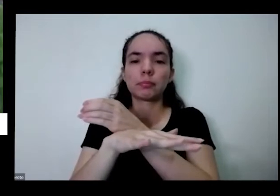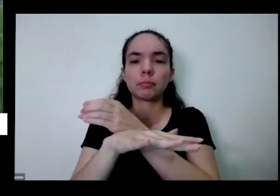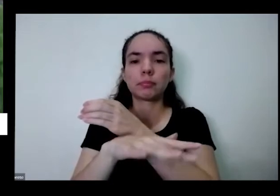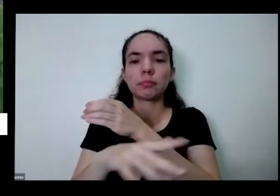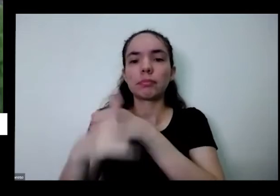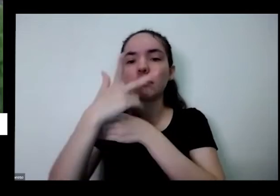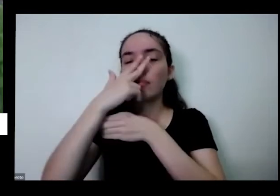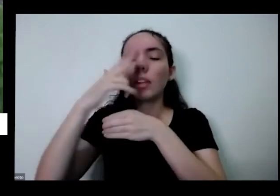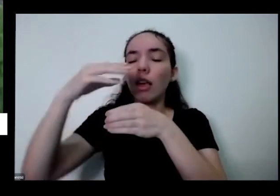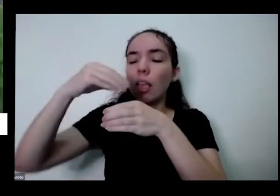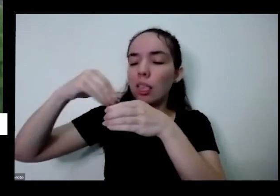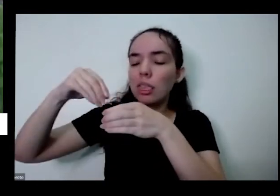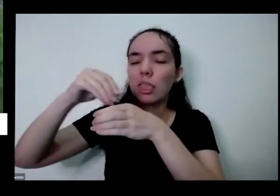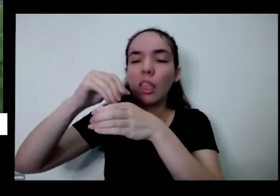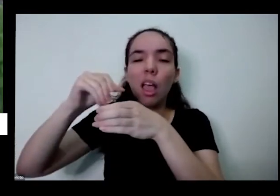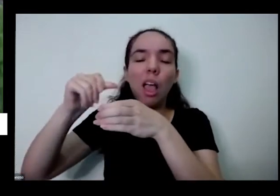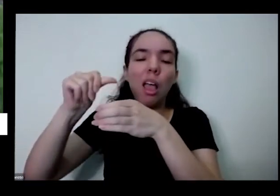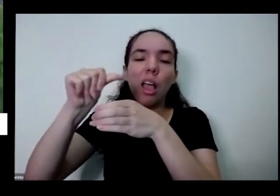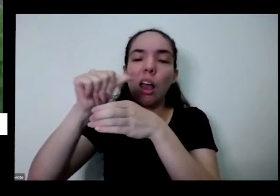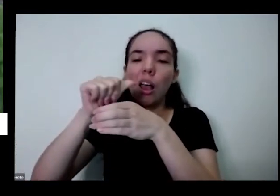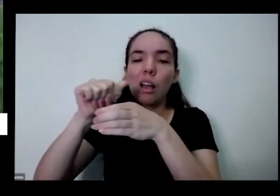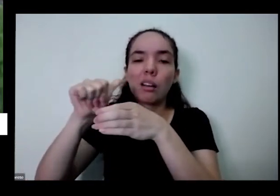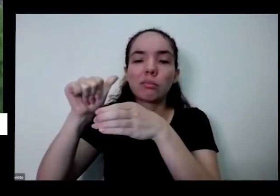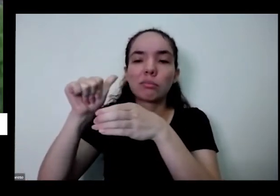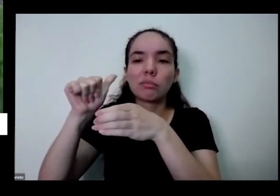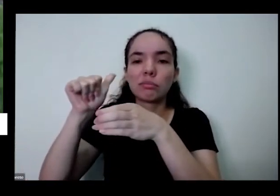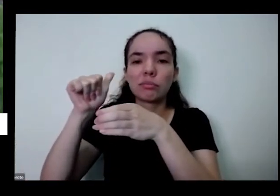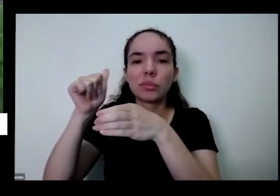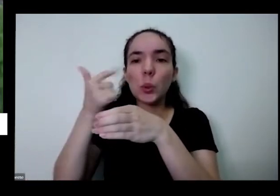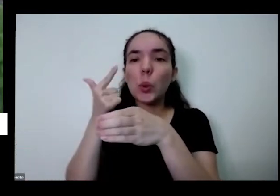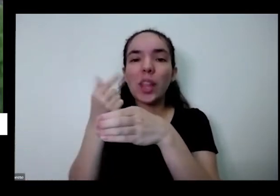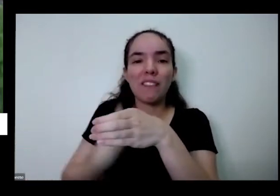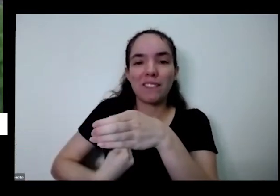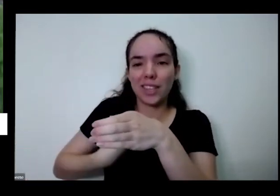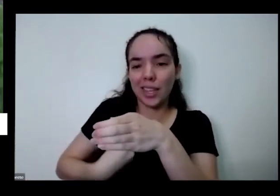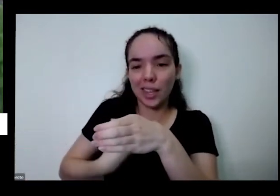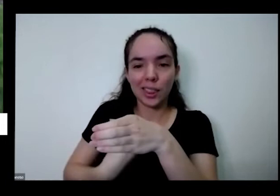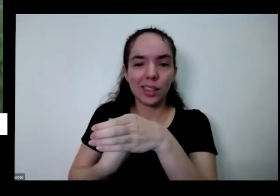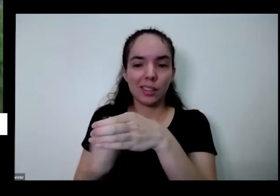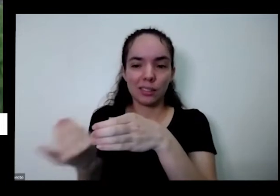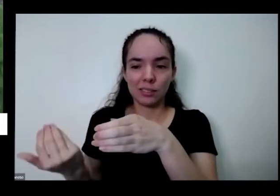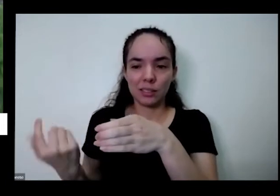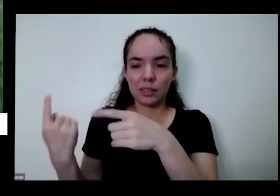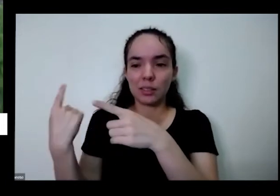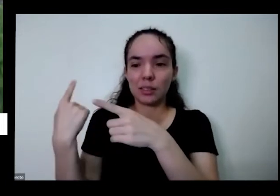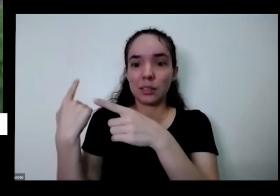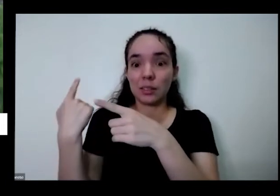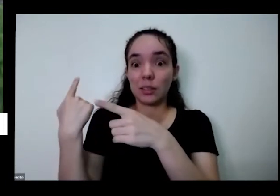vai ficando a terra AIDS é uma terra sem vida tem os dois que eles vão embora os minerais e os